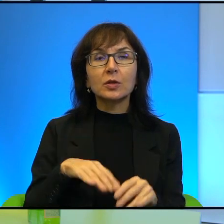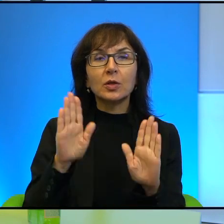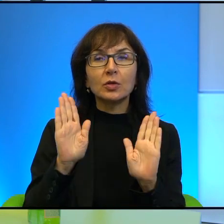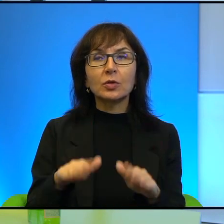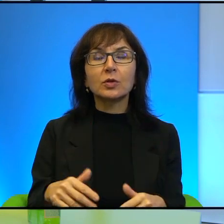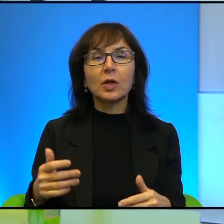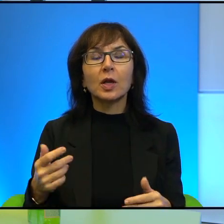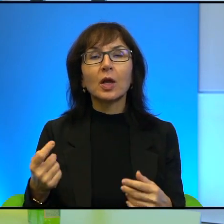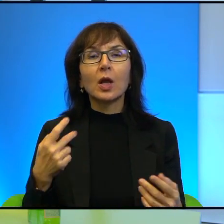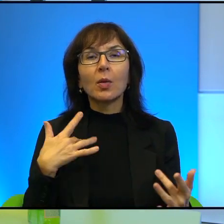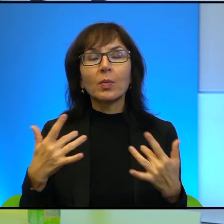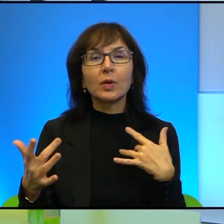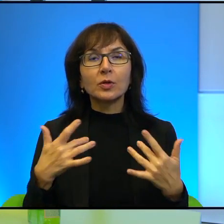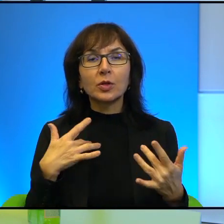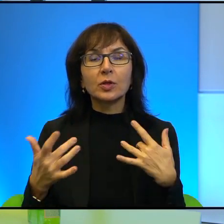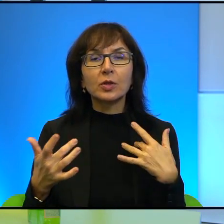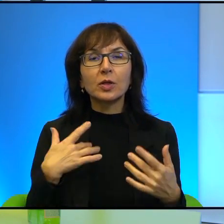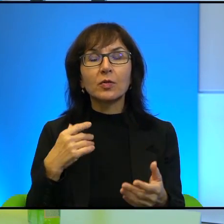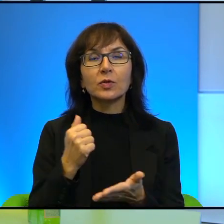w tej sprawie. Jakby trudno z tym dyskutować.